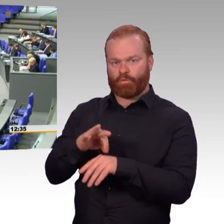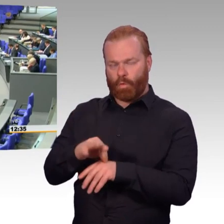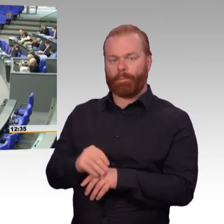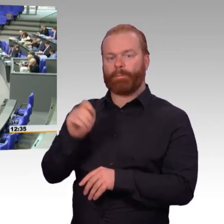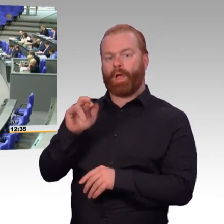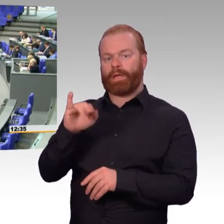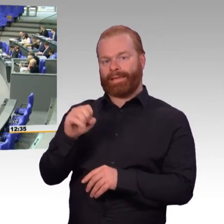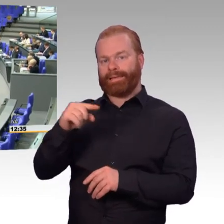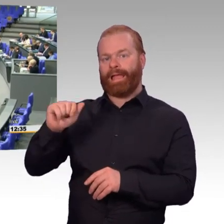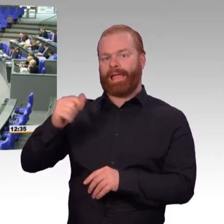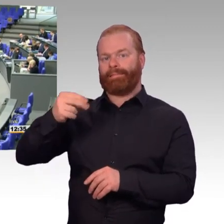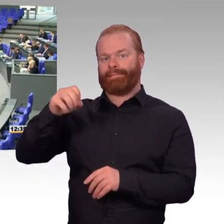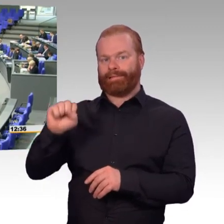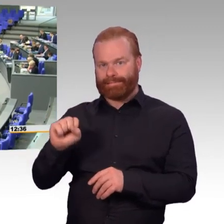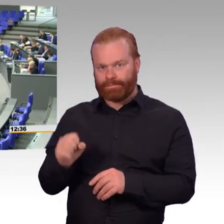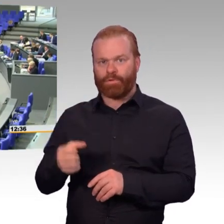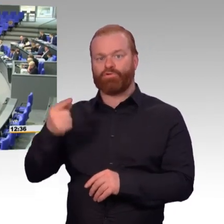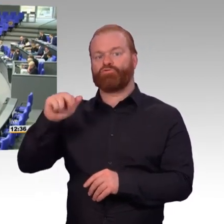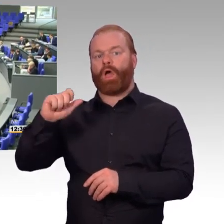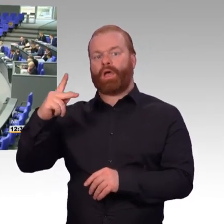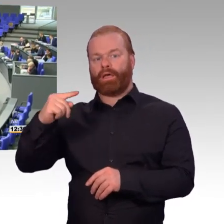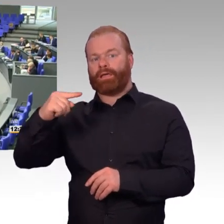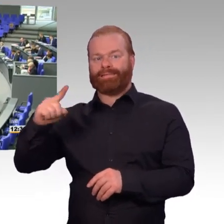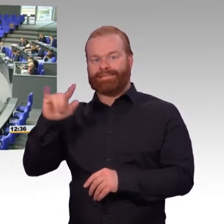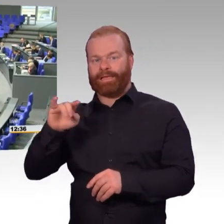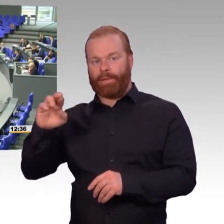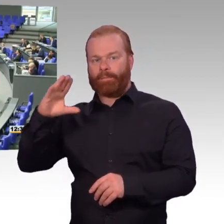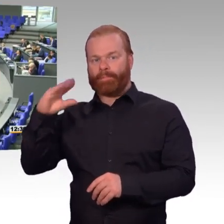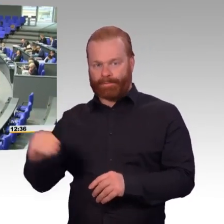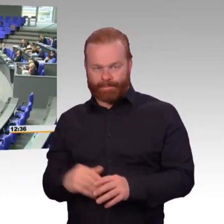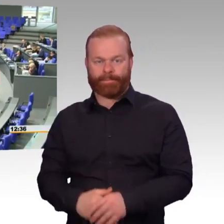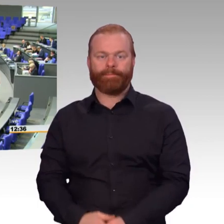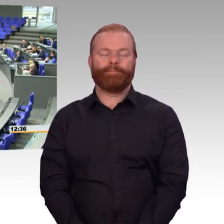ja nur noch in der Geheimschutzstelle debattieren dürfen, freut es mich, dass wir über die personelle